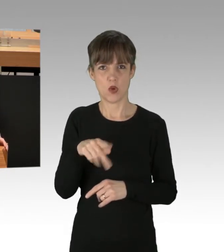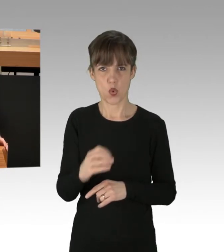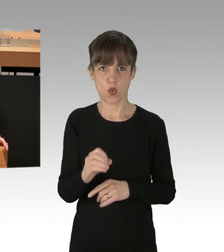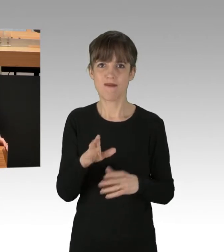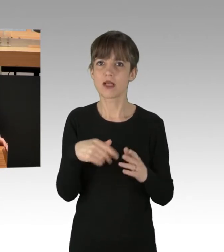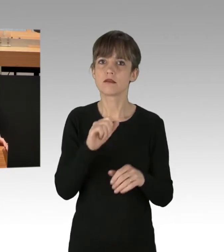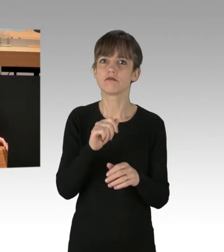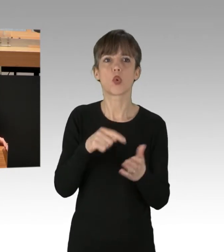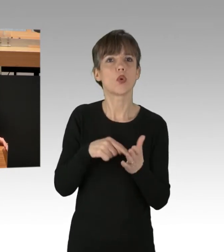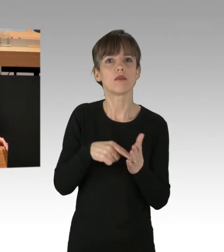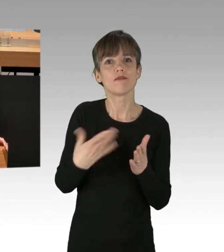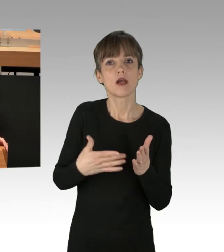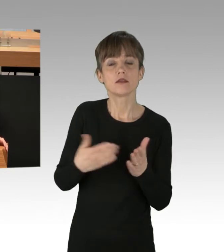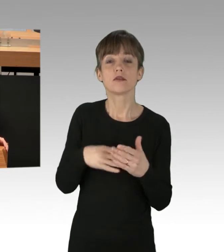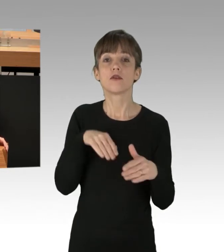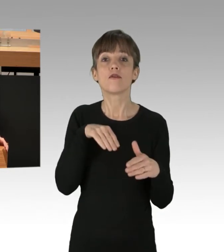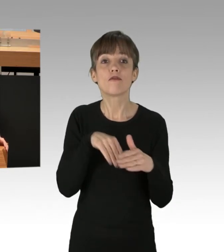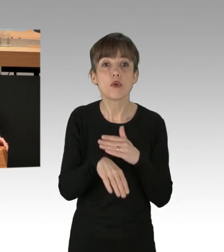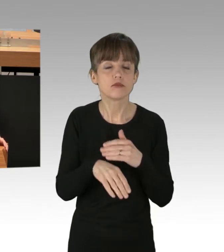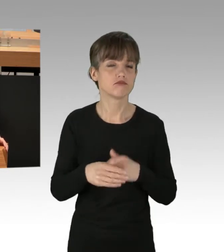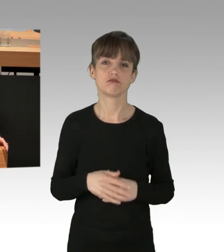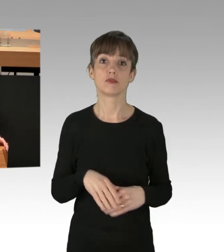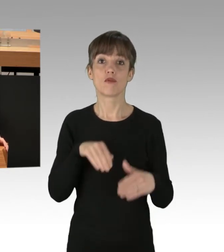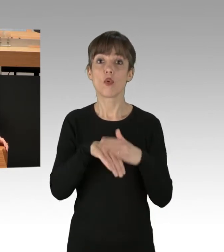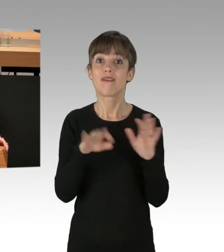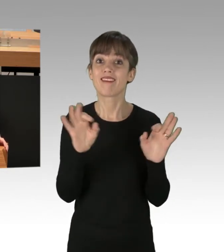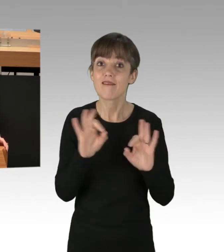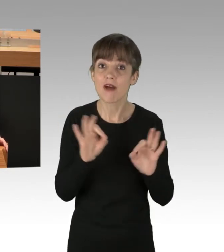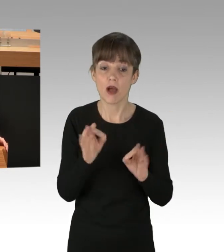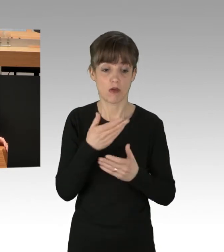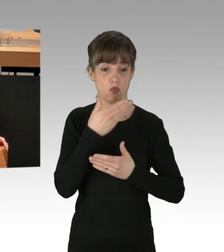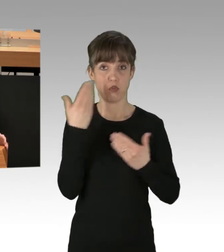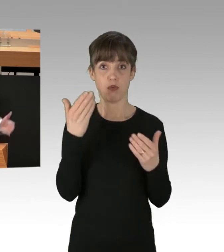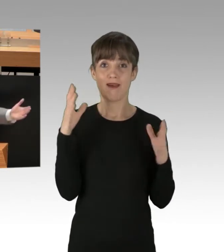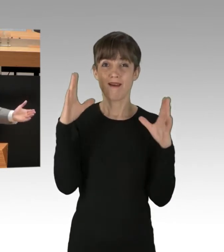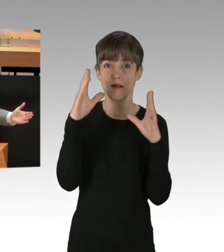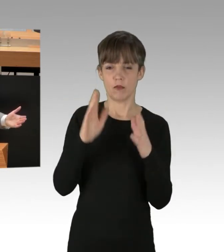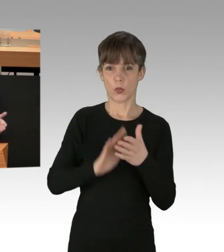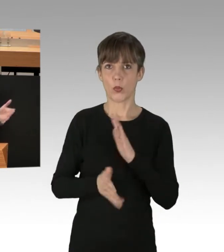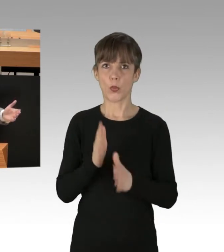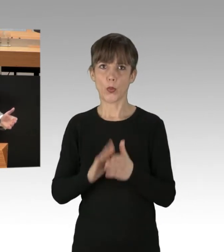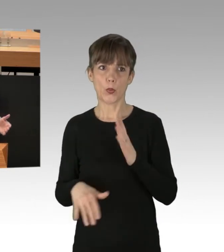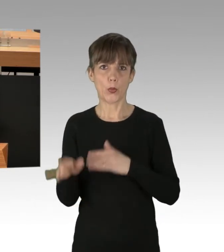Flucht des Beschuldigten? Nein. Fluchtgefahr nach den Umständen des Einzelfalls? Nein. Verdunklungsgefahr, Vernichtung von Beweismitteln? Nein.